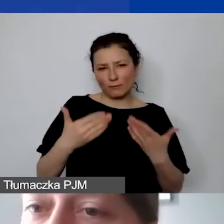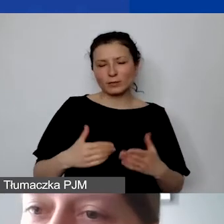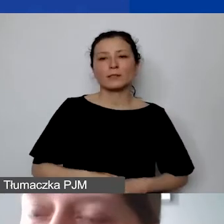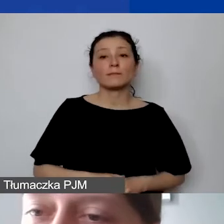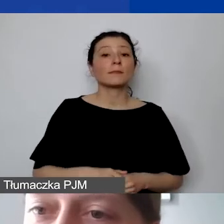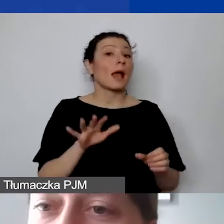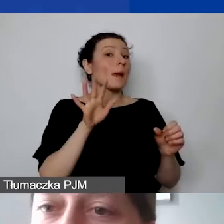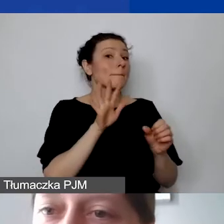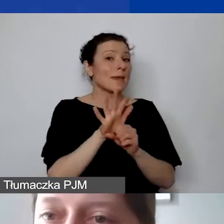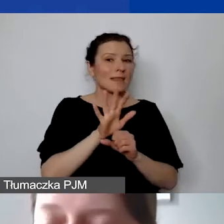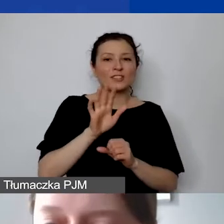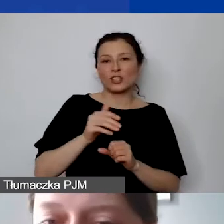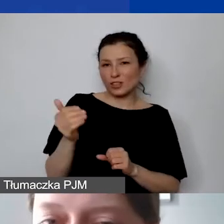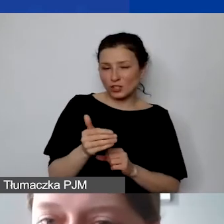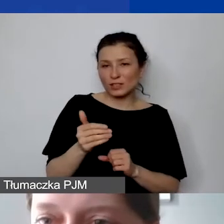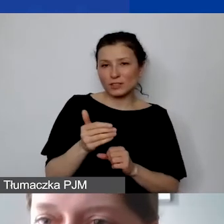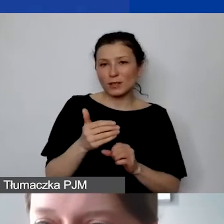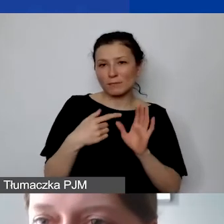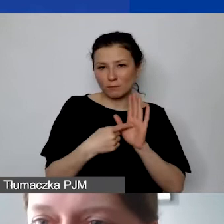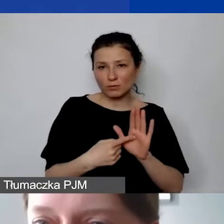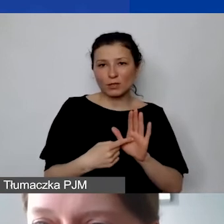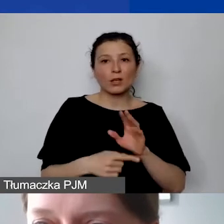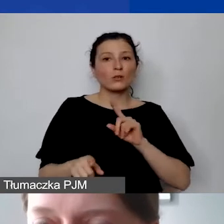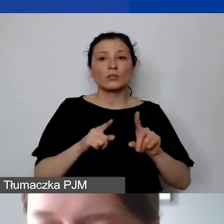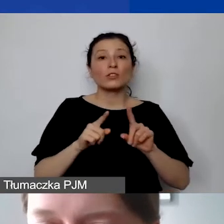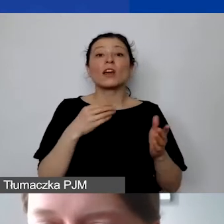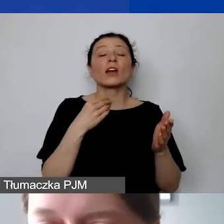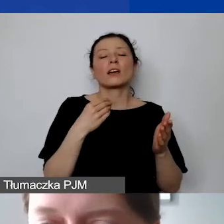to nie jest tak, że wykazują państwo w kwotach bezwzględnych 2000 kosztów pośrednich,